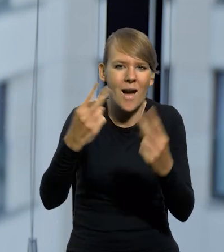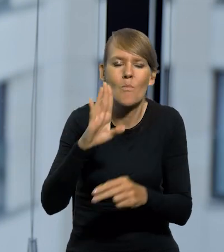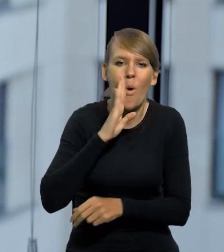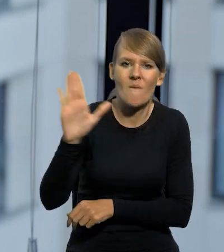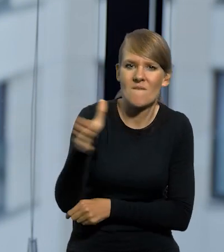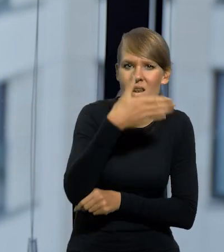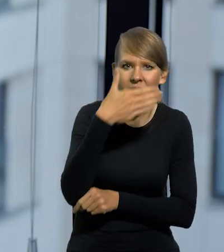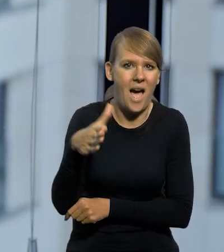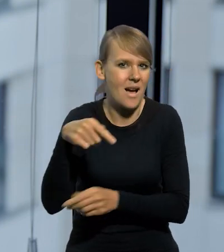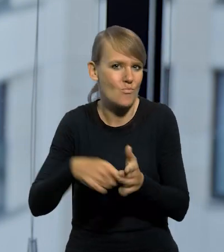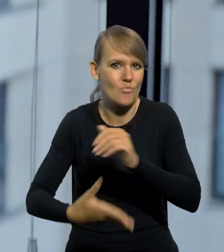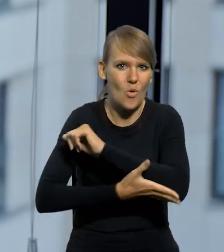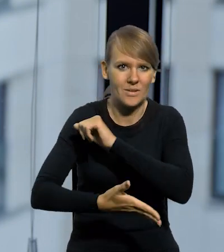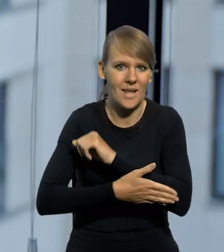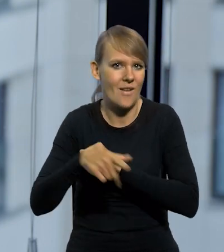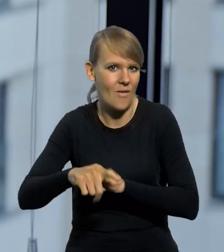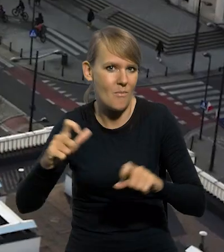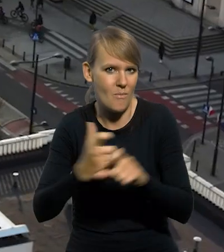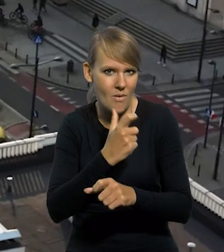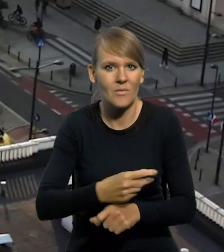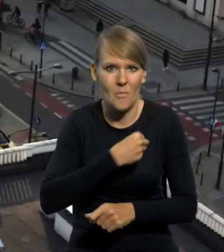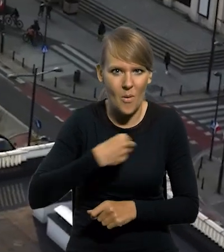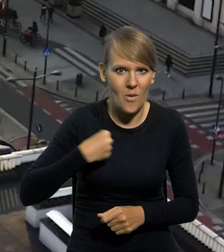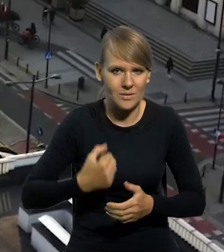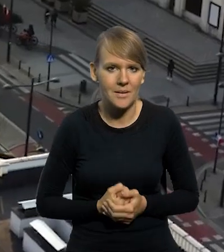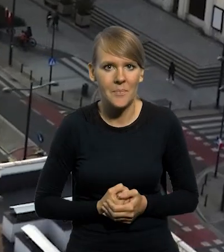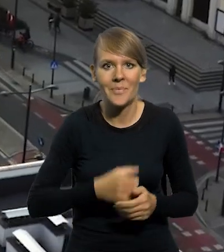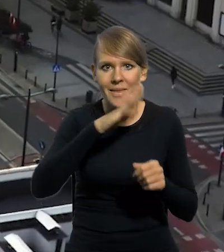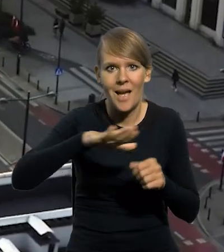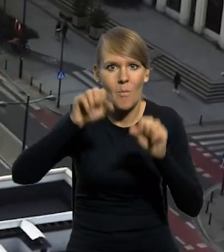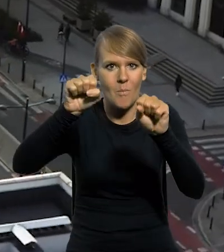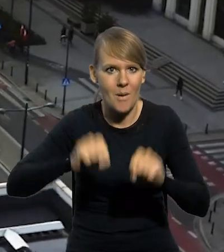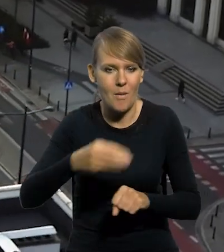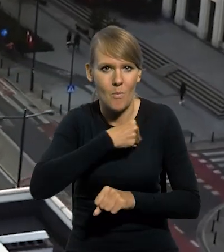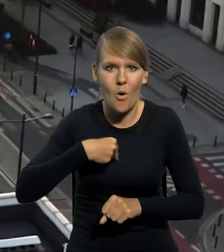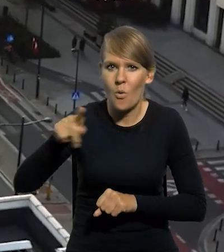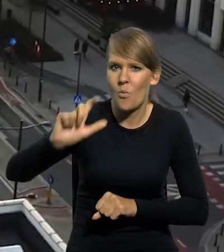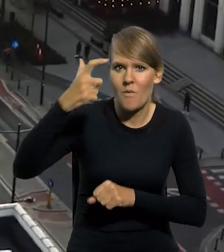takim sztandarem polskiej państwowości. Narodowy Bank Polski, jako centralny Bank Państwa